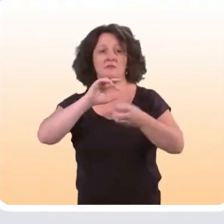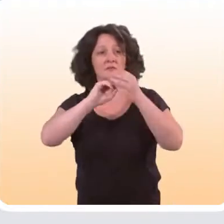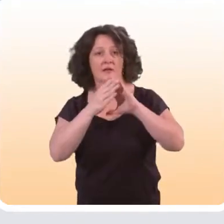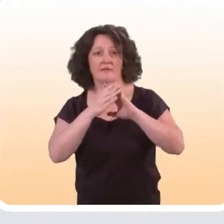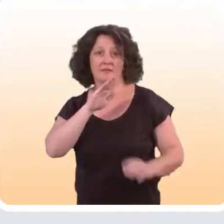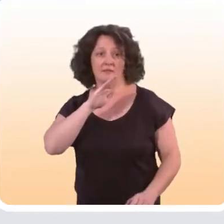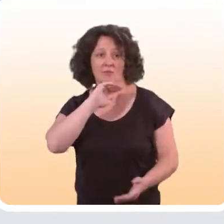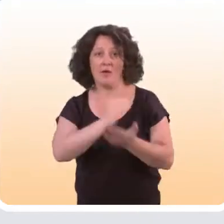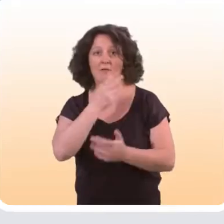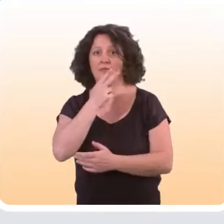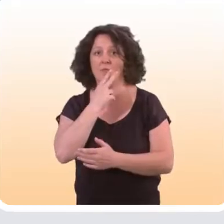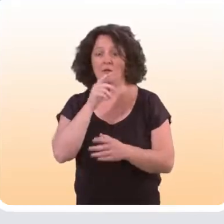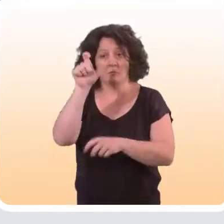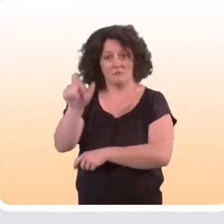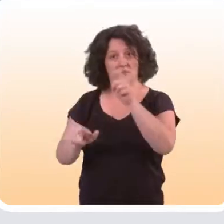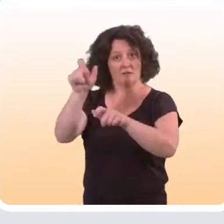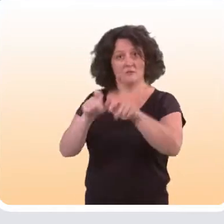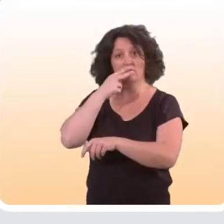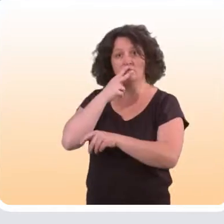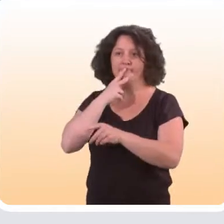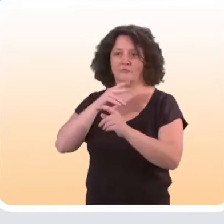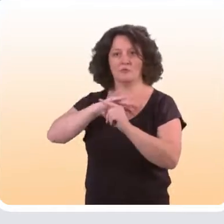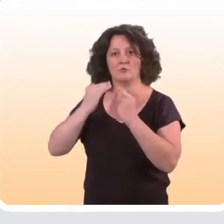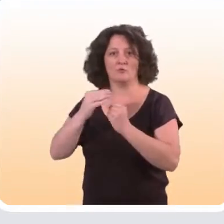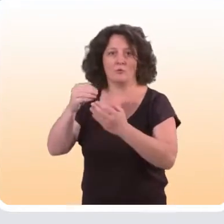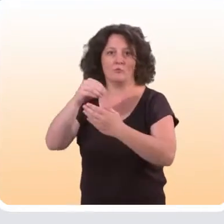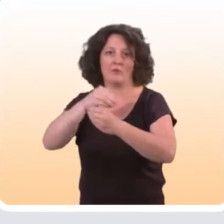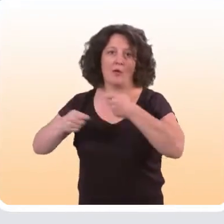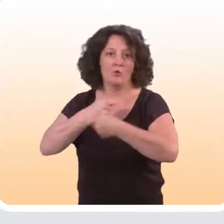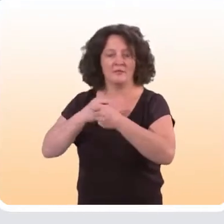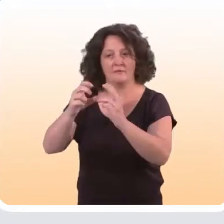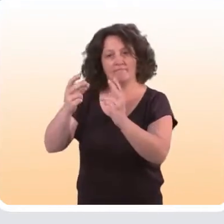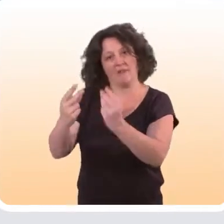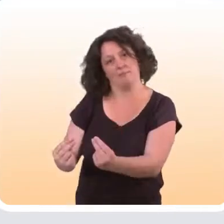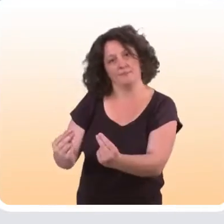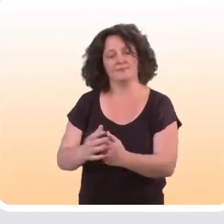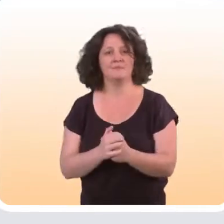qui est vraiment designé spécifiquement pour les fumeurs de catégories socio-économiques plus faibles.